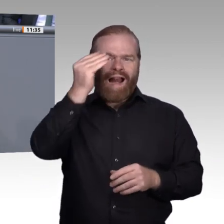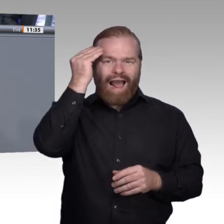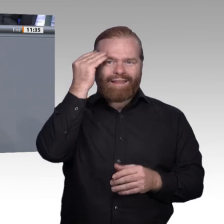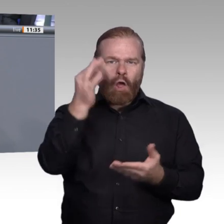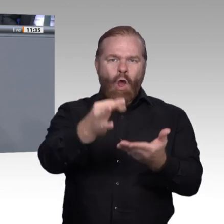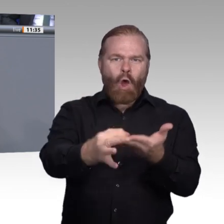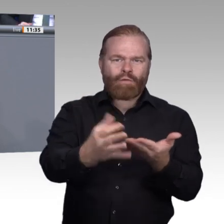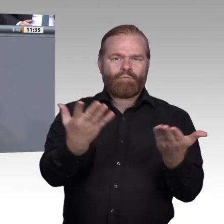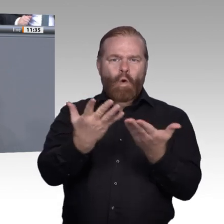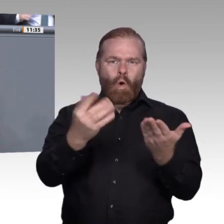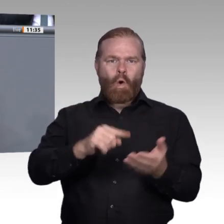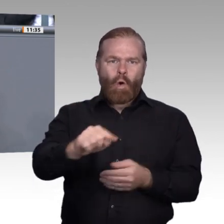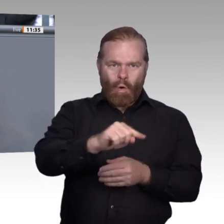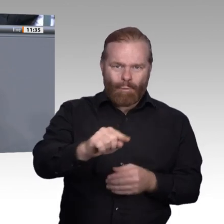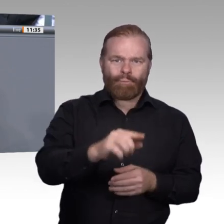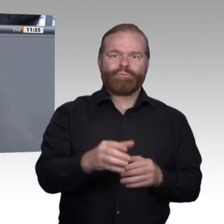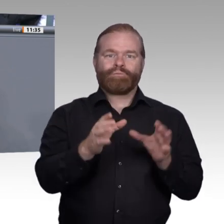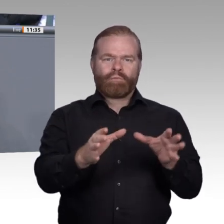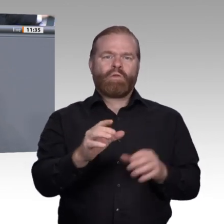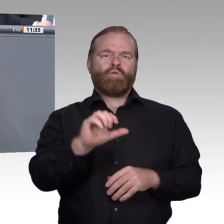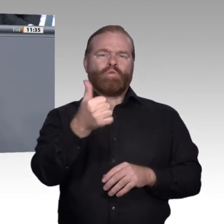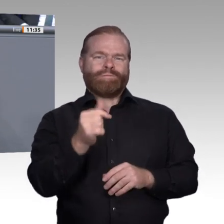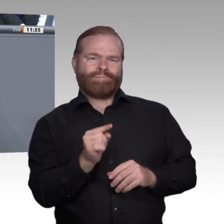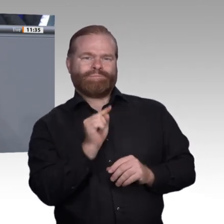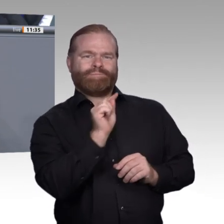Bei der Organisation der beruflichen Bildung liegt aus meiner Sicht sehr großes Potenzial